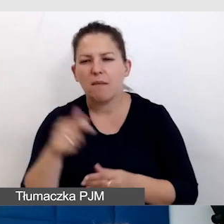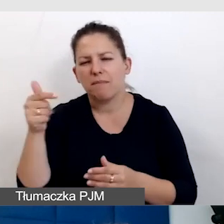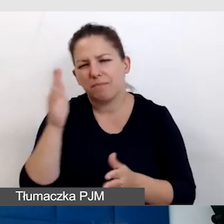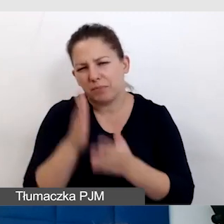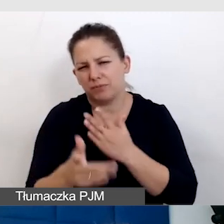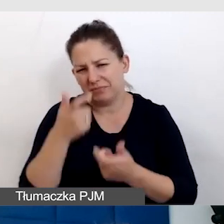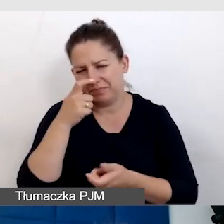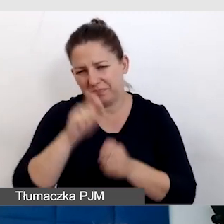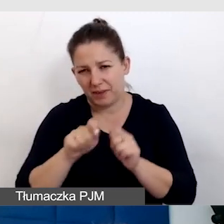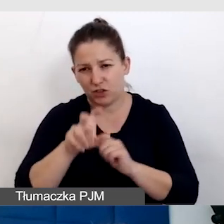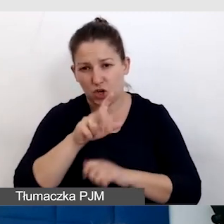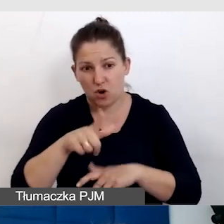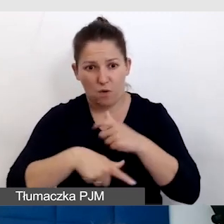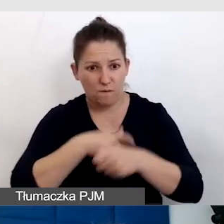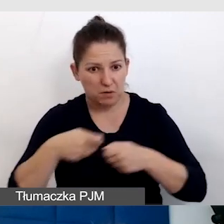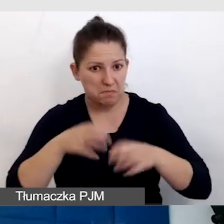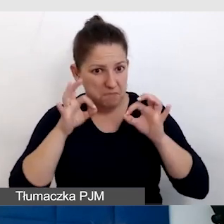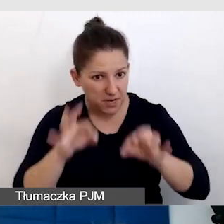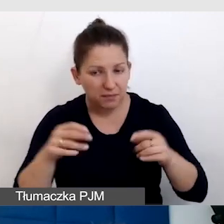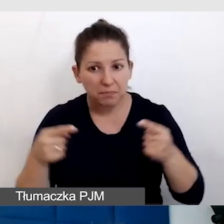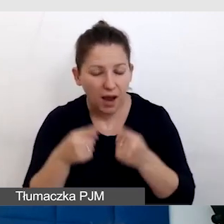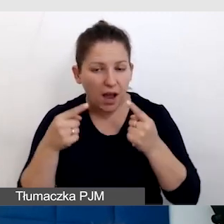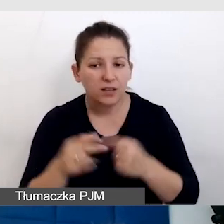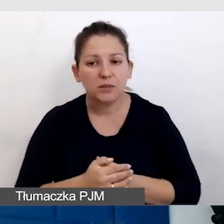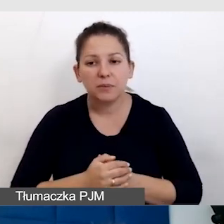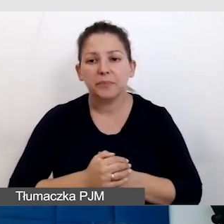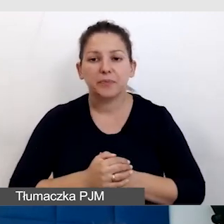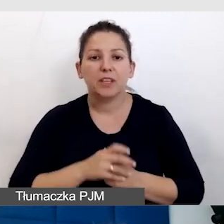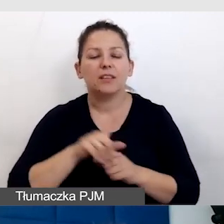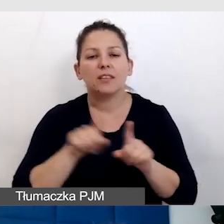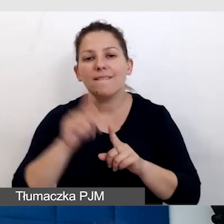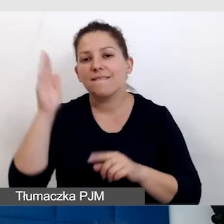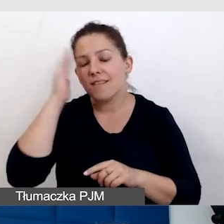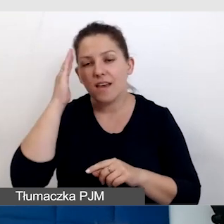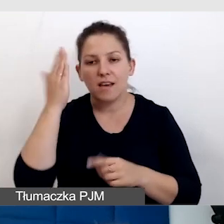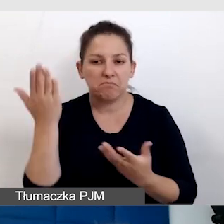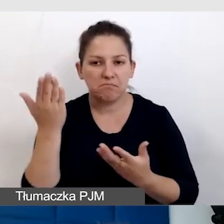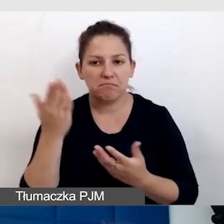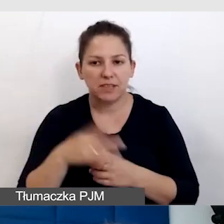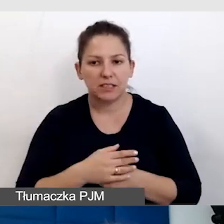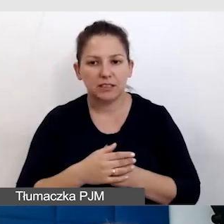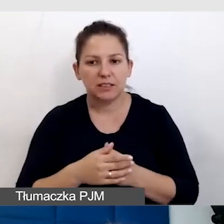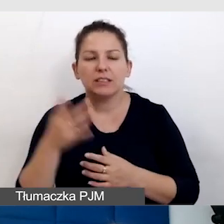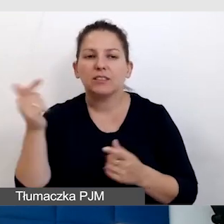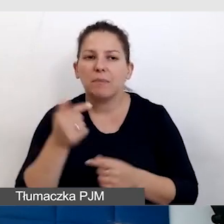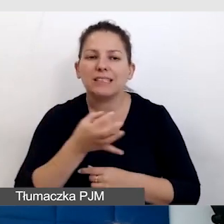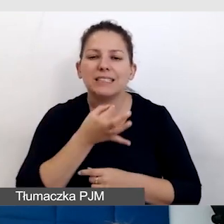czy to rozwiązanie się sprawdziło i też wiedzieć, że się nie wie samemu. Trzeba zapytać odbiorców.